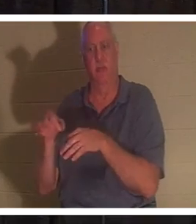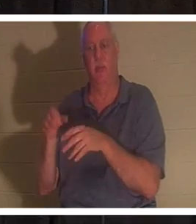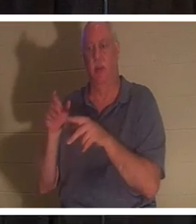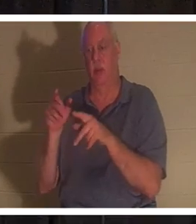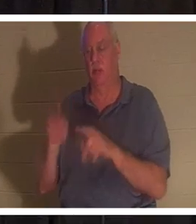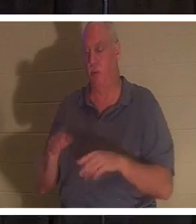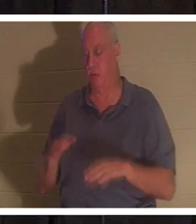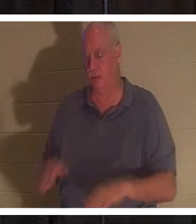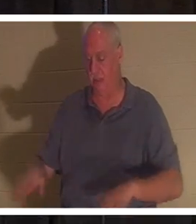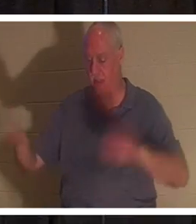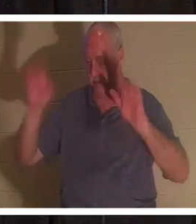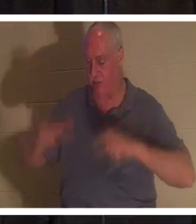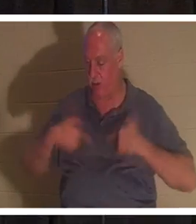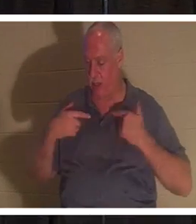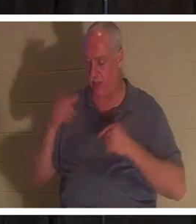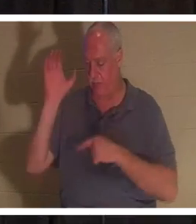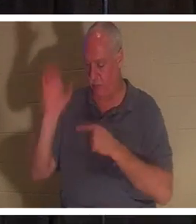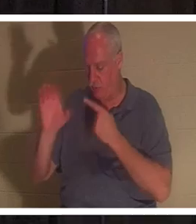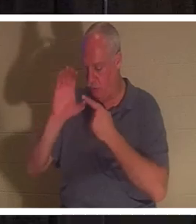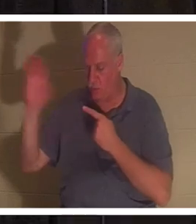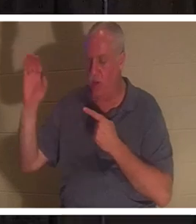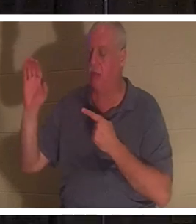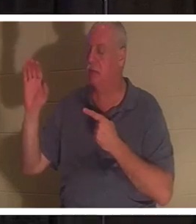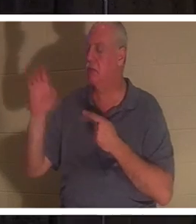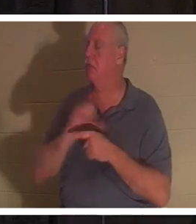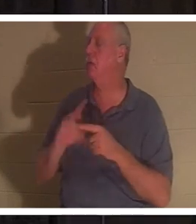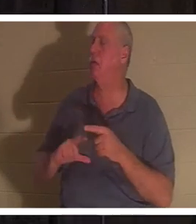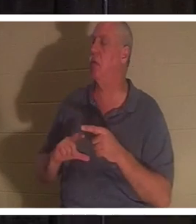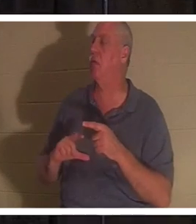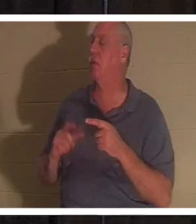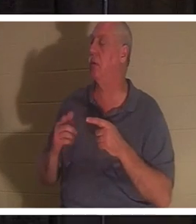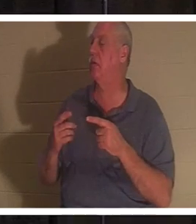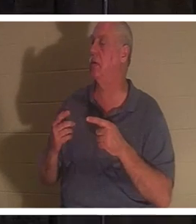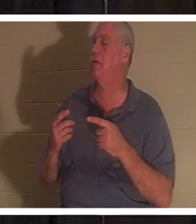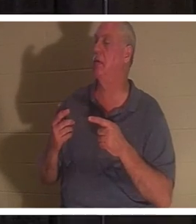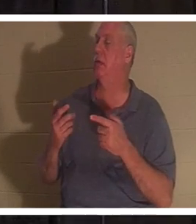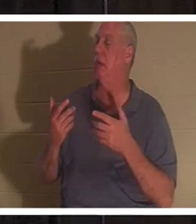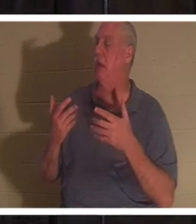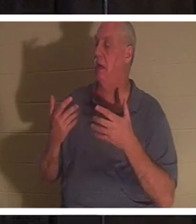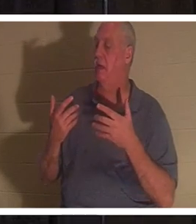और कहता है, "हे भगवान, मैं अब अपने रास्ते पर नहीं जाना चाहता"। वह व्यक्ति पुनः जन्म लेता है!